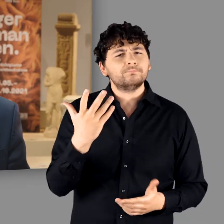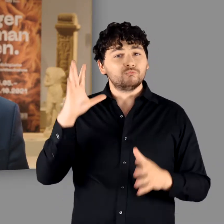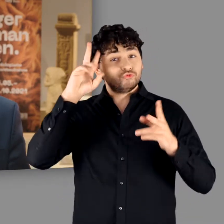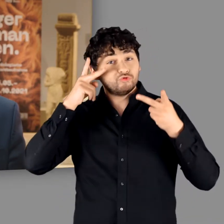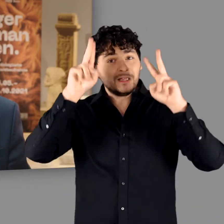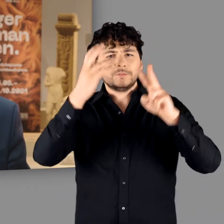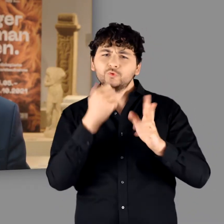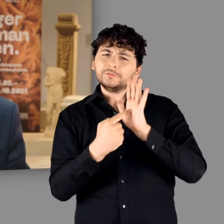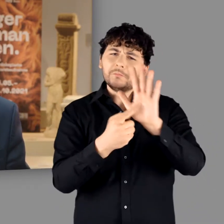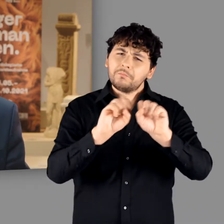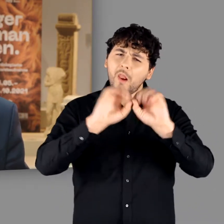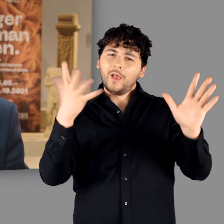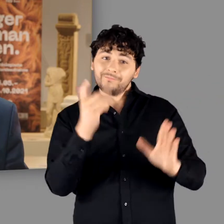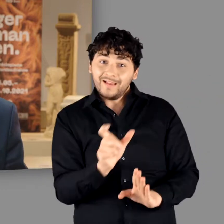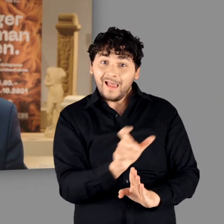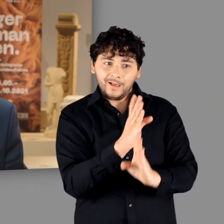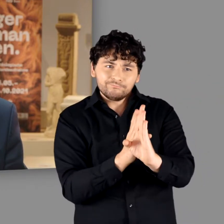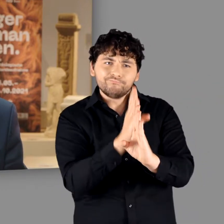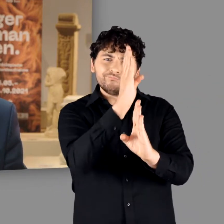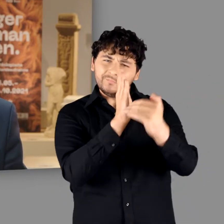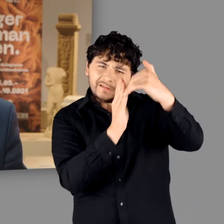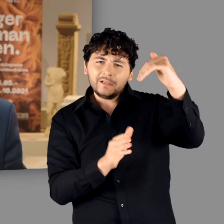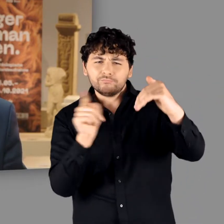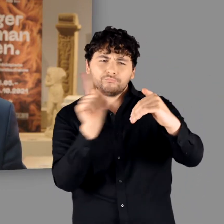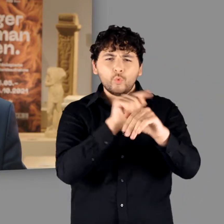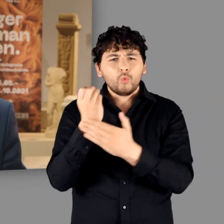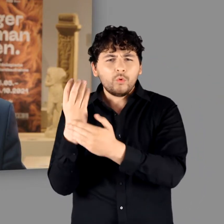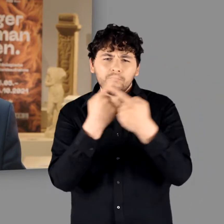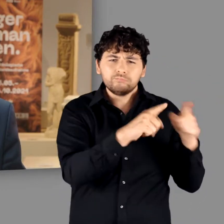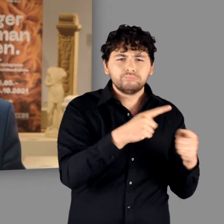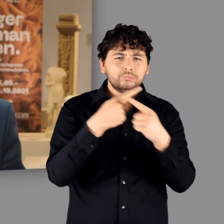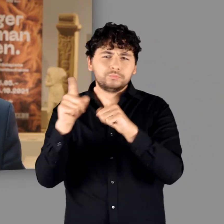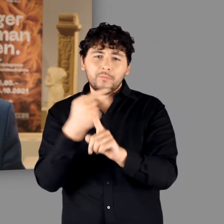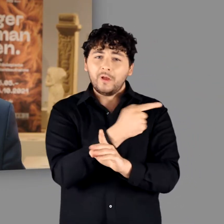zwischen den linksrheinischen Galliern und den rechtsrheinischen Germanen.